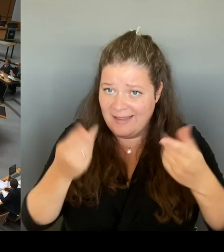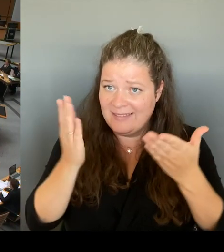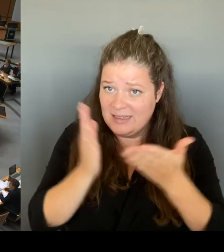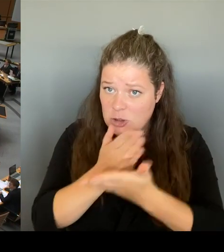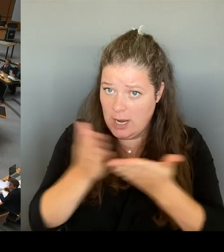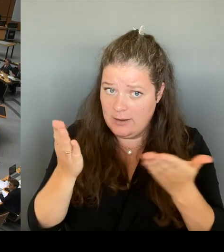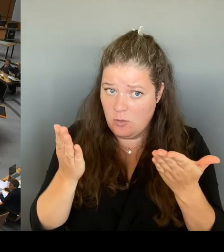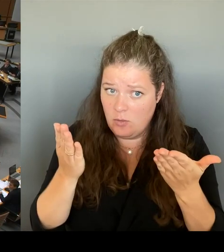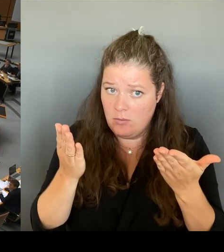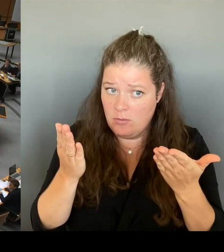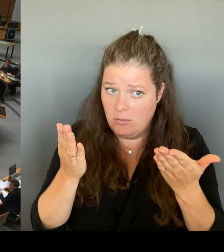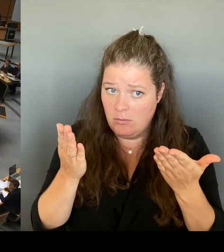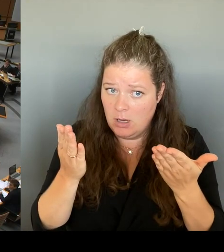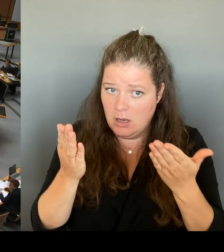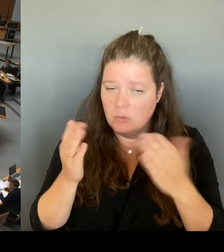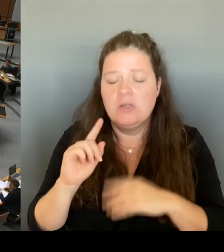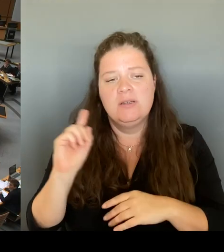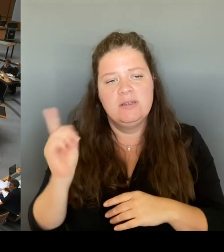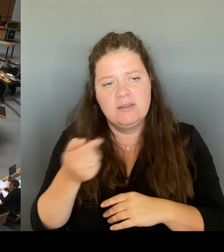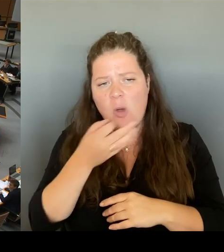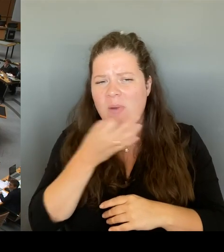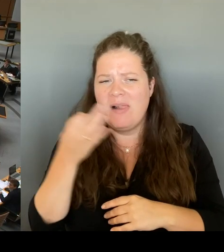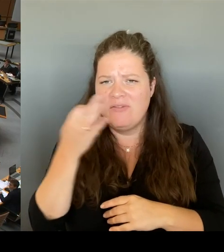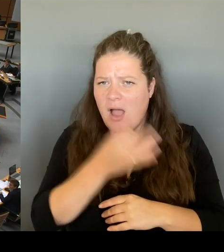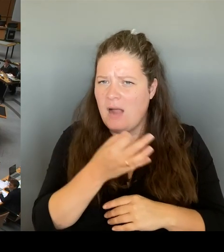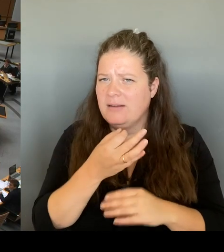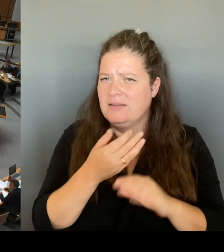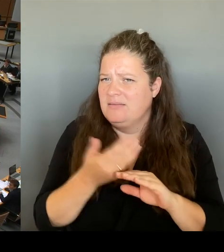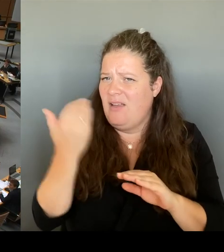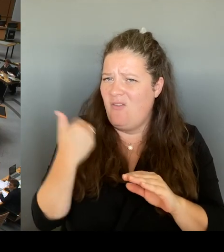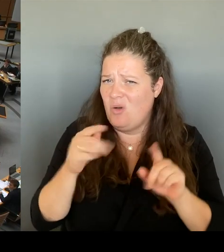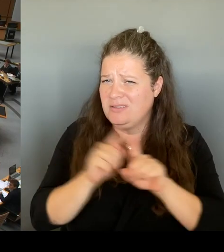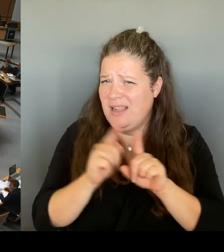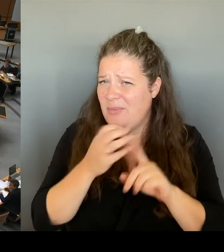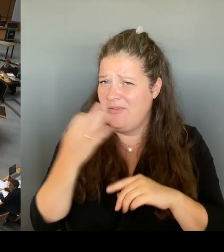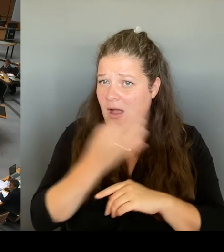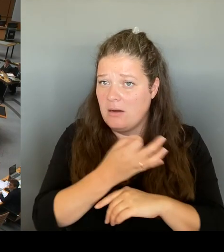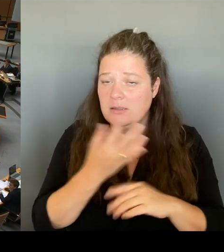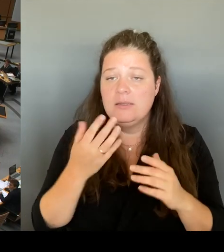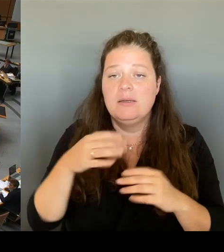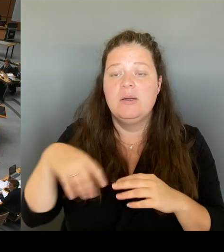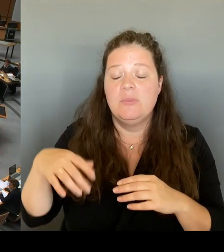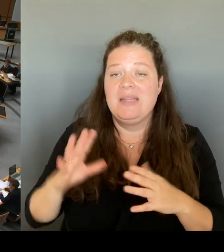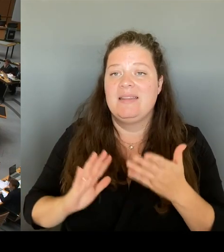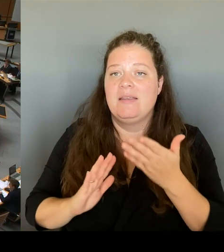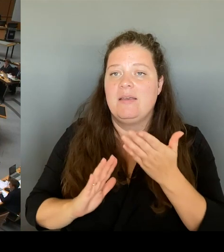Eine Einigung mit Brandenburg kann vieles bedeuten es ein gemeinsames Vorhaben sein oder wird es nur unter